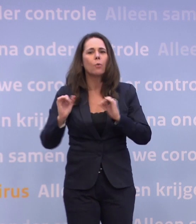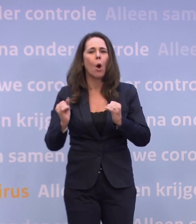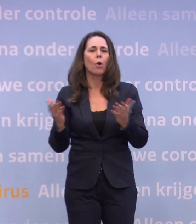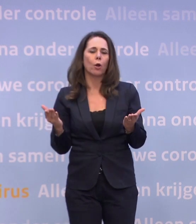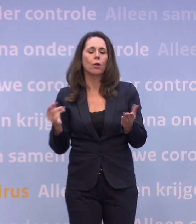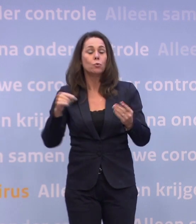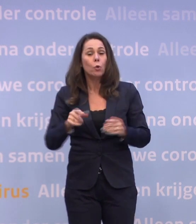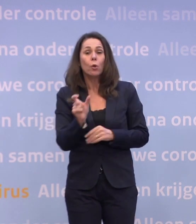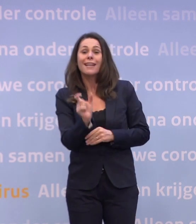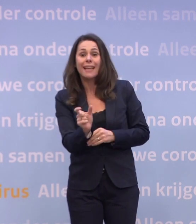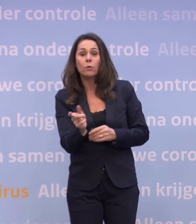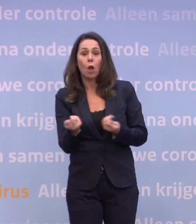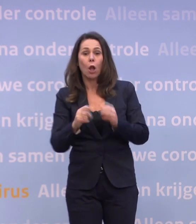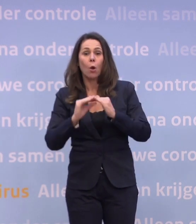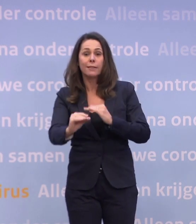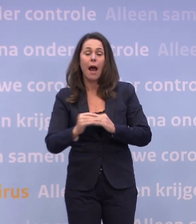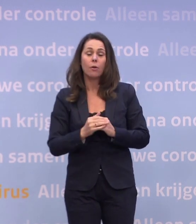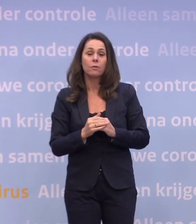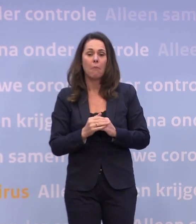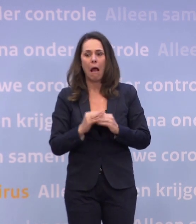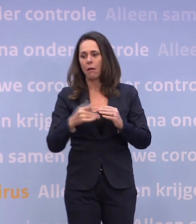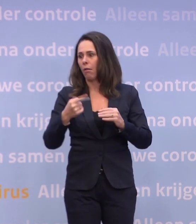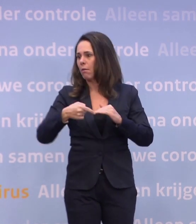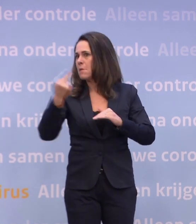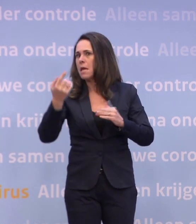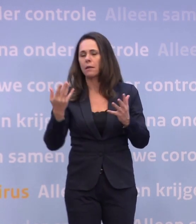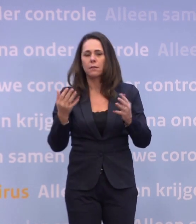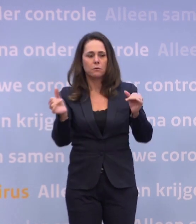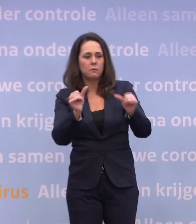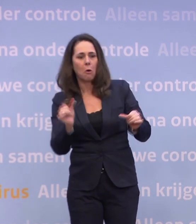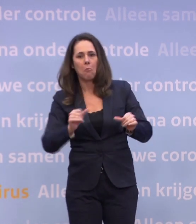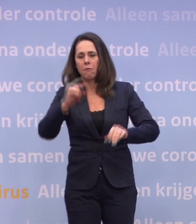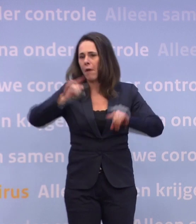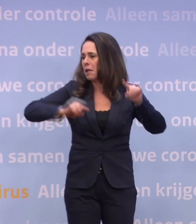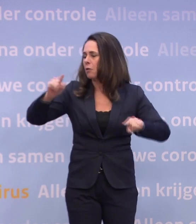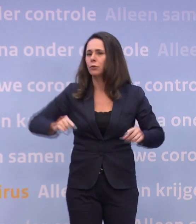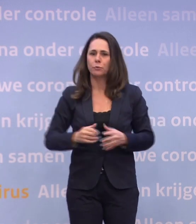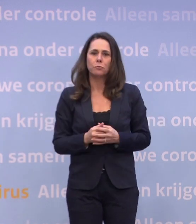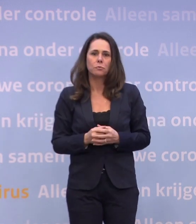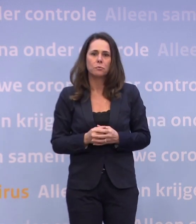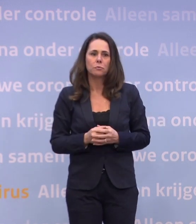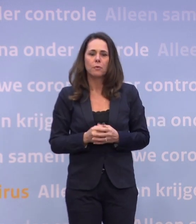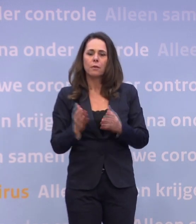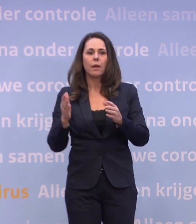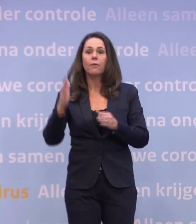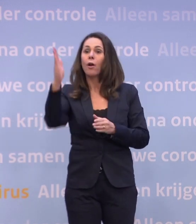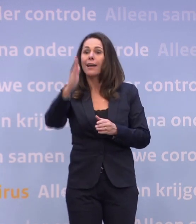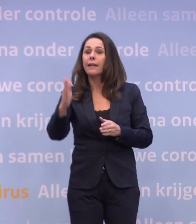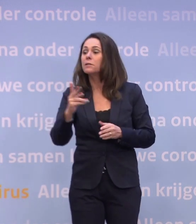We zitten nu in een gedeeltelijke lockdown... ...maar je kunt veel verdergaande vormen en varianten van een lockdown doen. Kijk even over de grens, daar doet men dat ook.